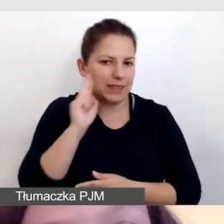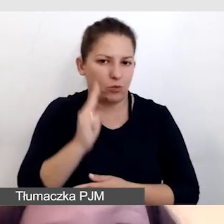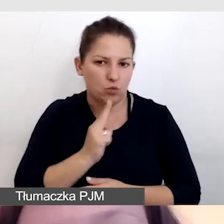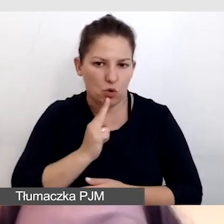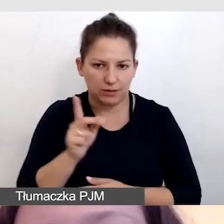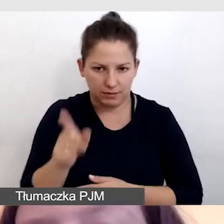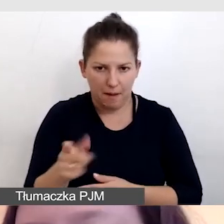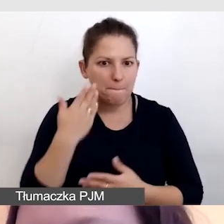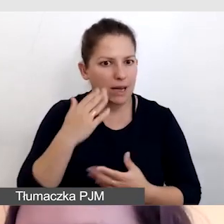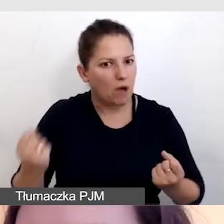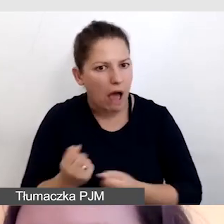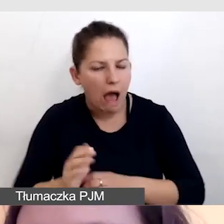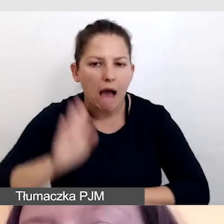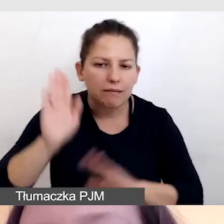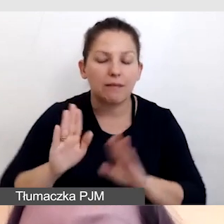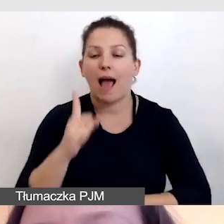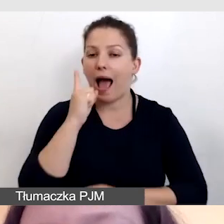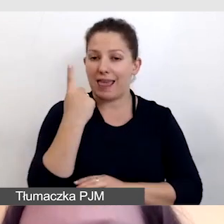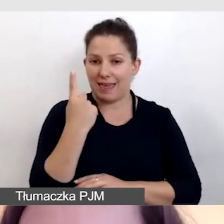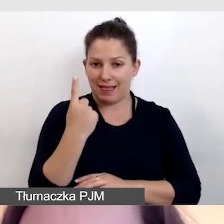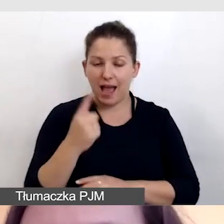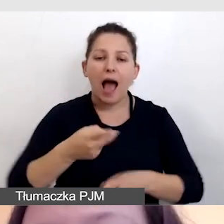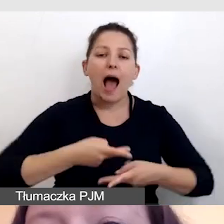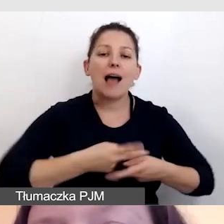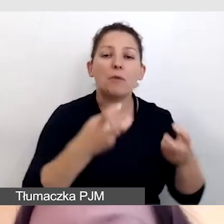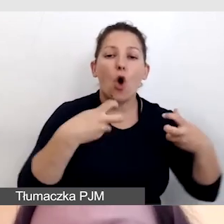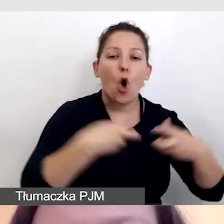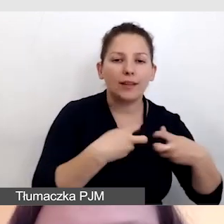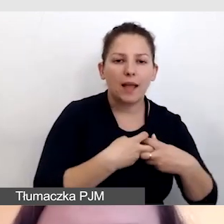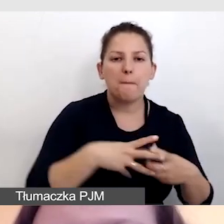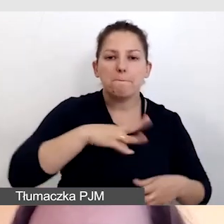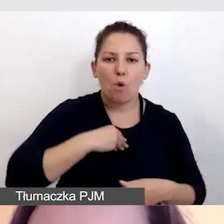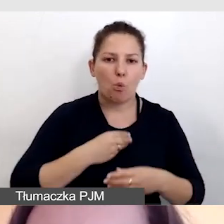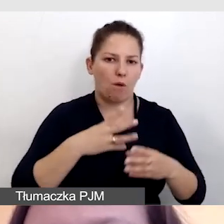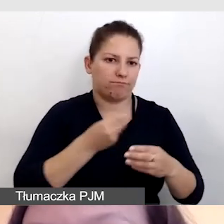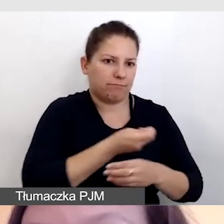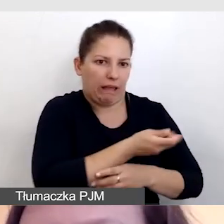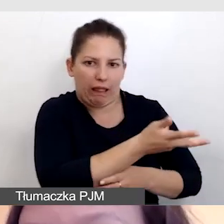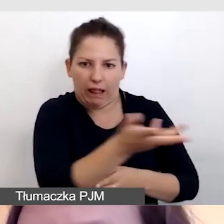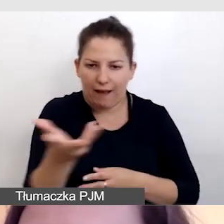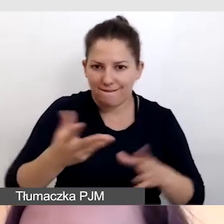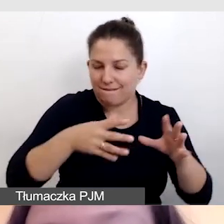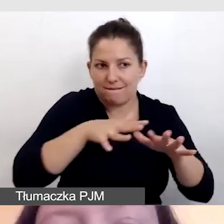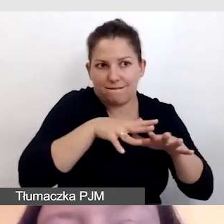bardzo aktywnego, ale jednego. A w transmisji online mogło być tych uczestników wielu więcej.